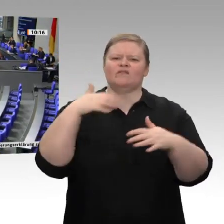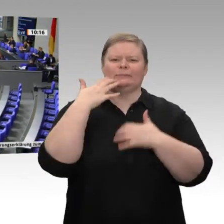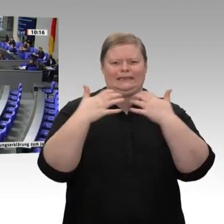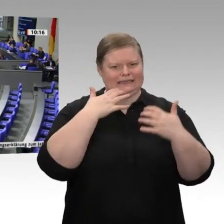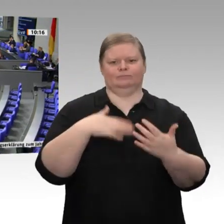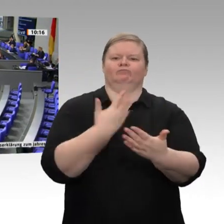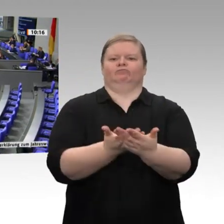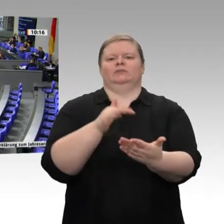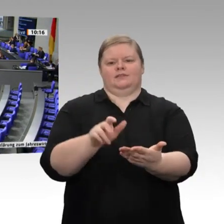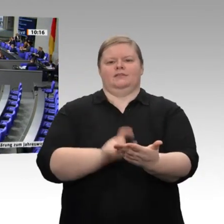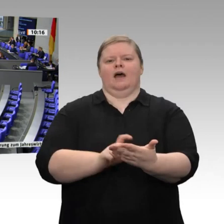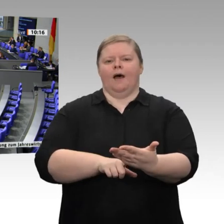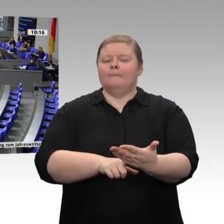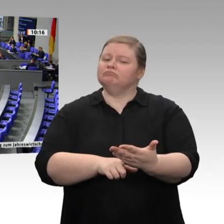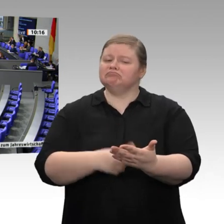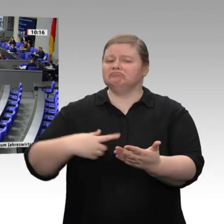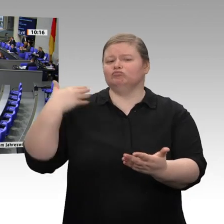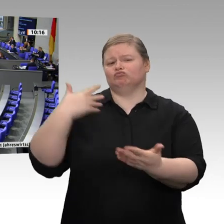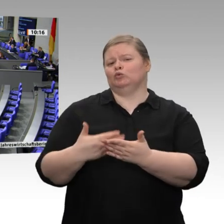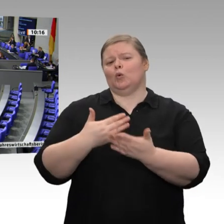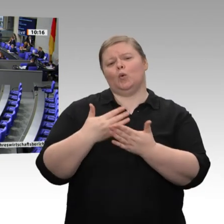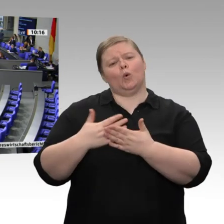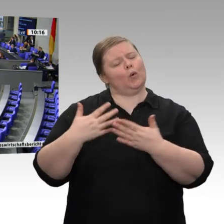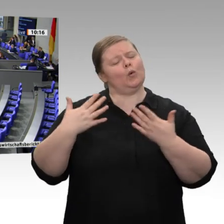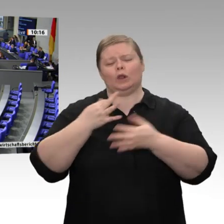Die Zahlen sind gut. Das Wirtschaftswachstum betrug im letzten Jahr 0,6 Prozent